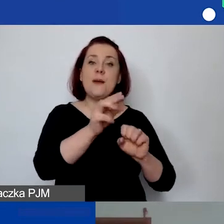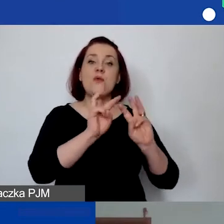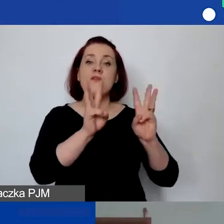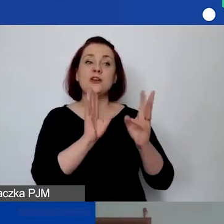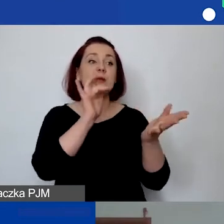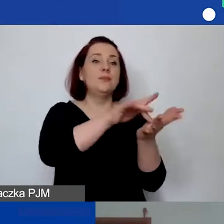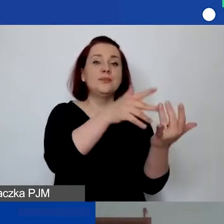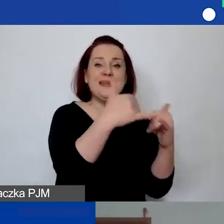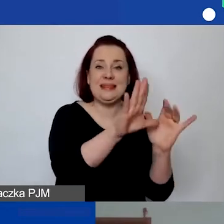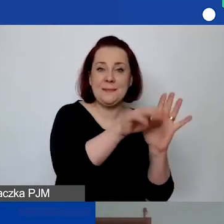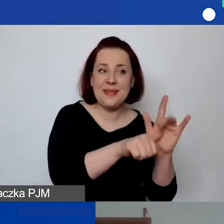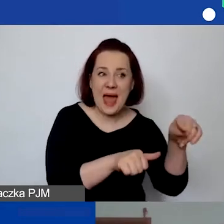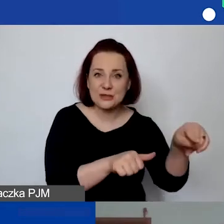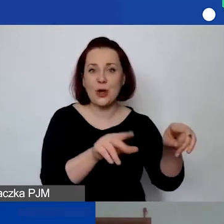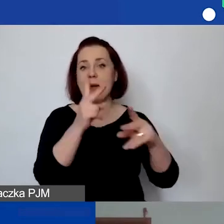albo wizyta studyjna,